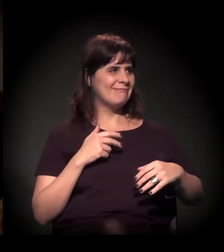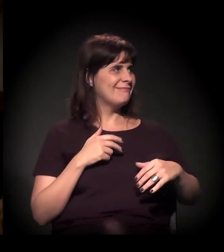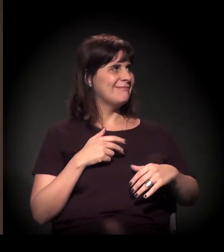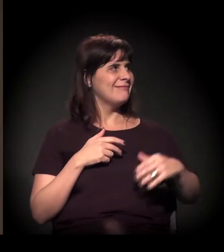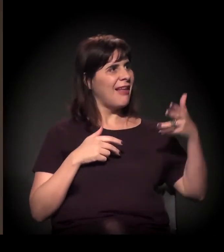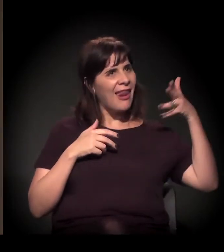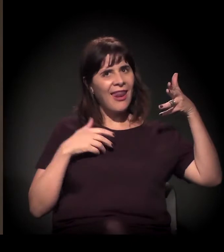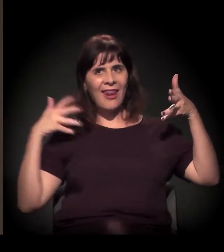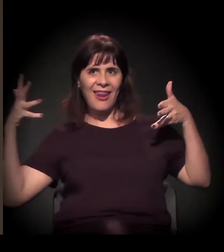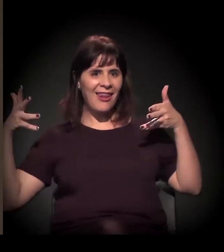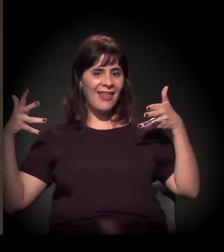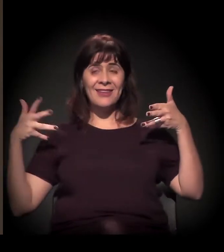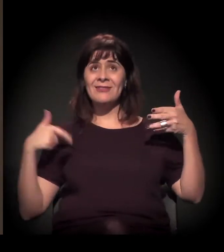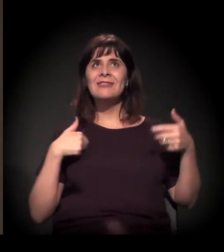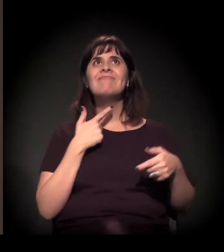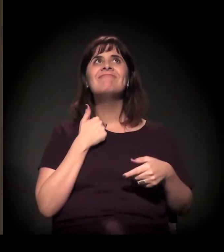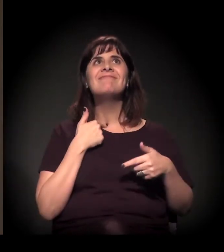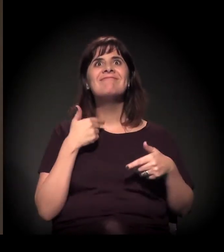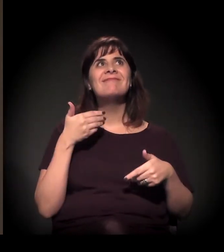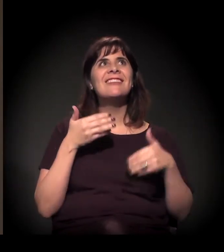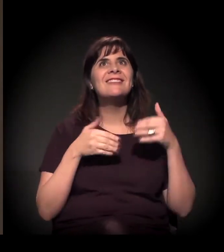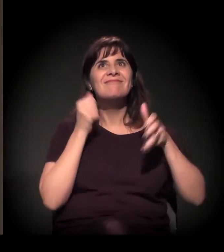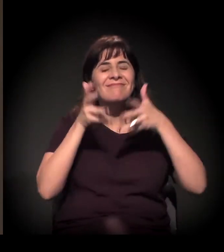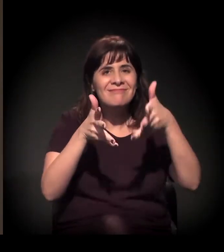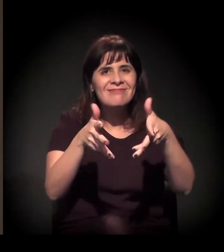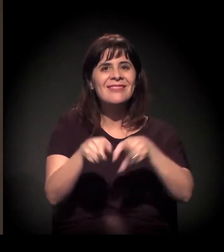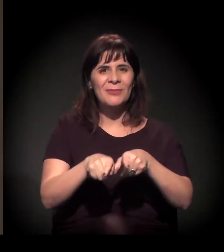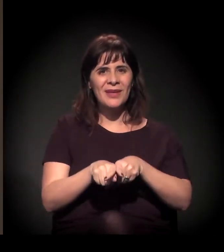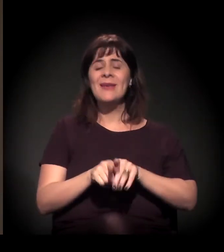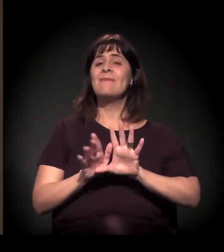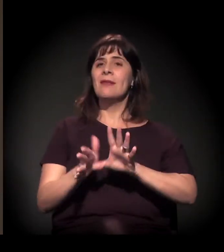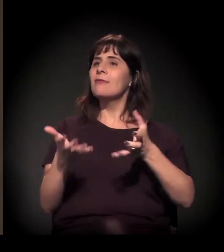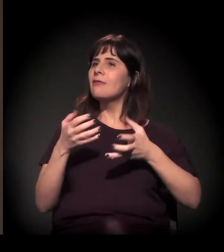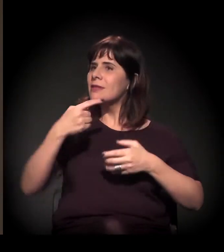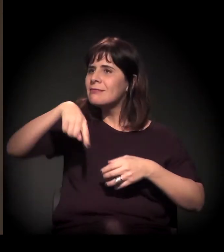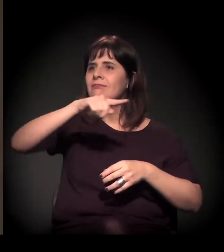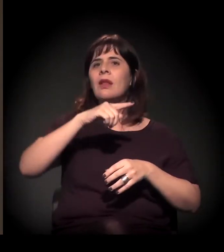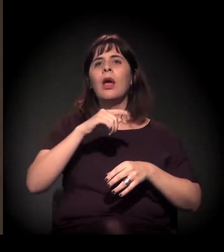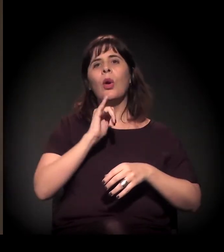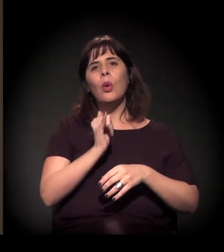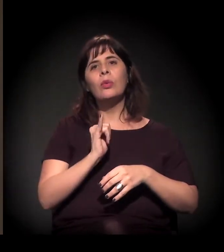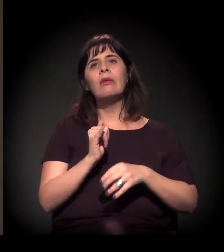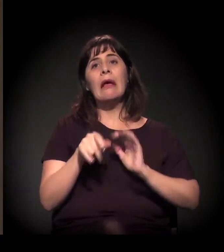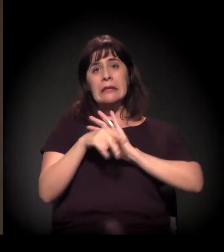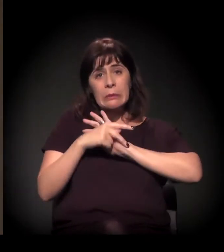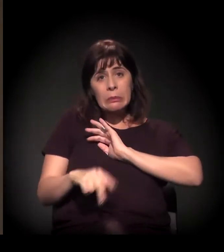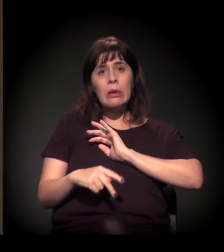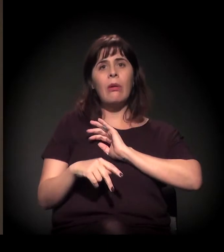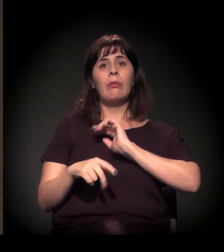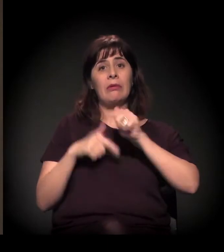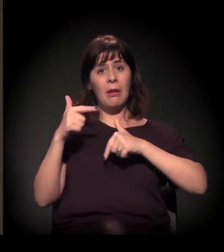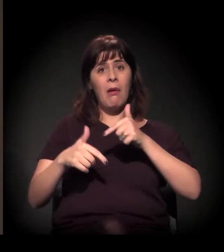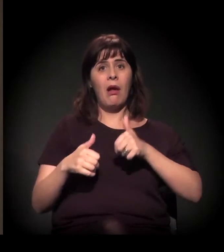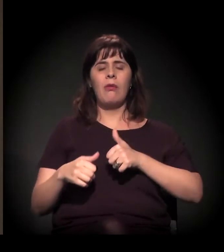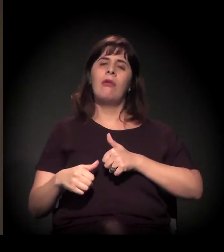imagino que você tenha bastante coisa para dizer, mas queria que você contasse um pouco para as pessoas daqui a essência do trabalho da A Craco Resiste,